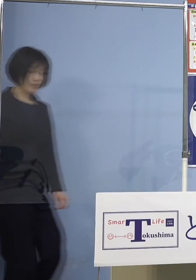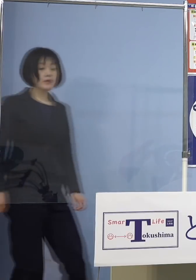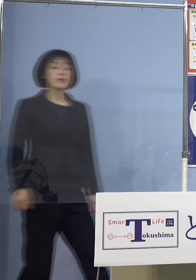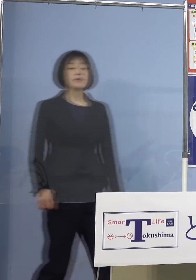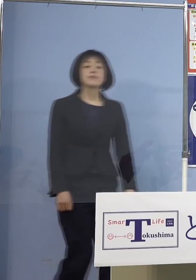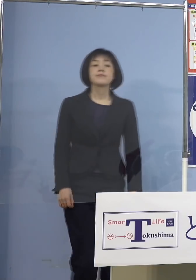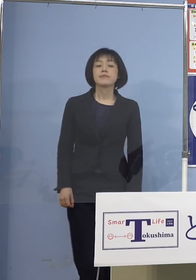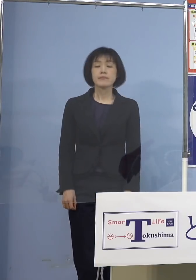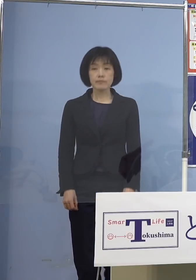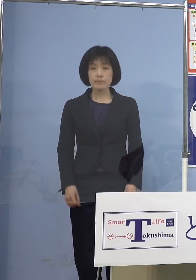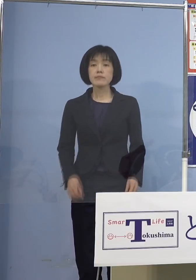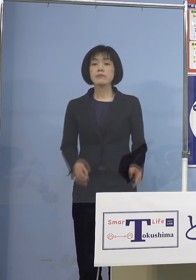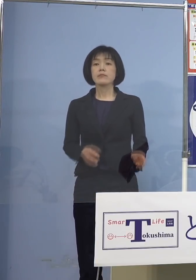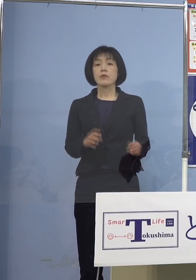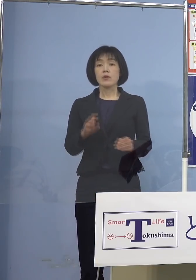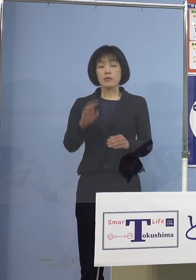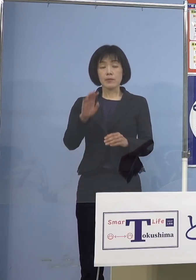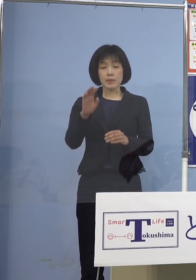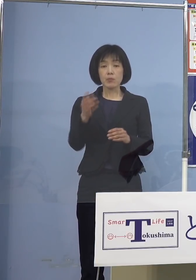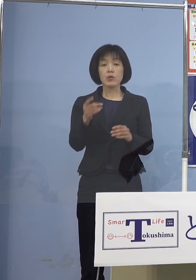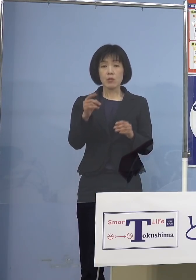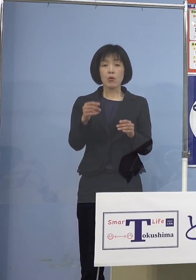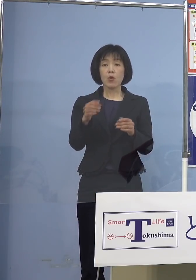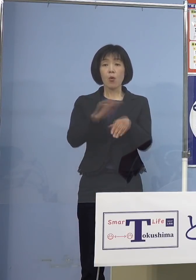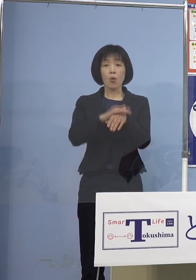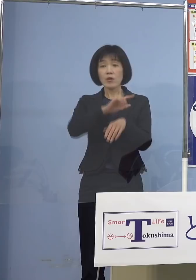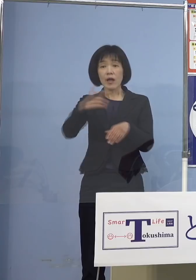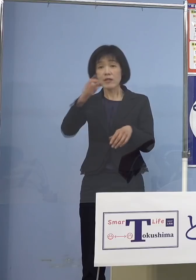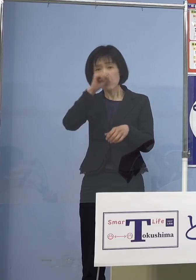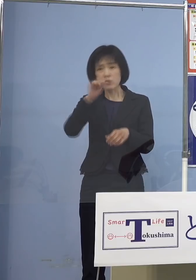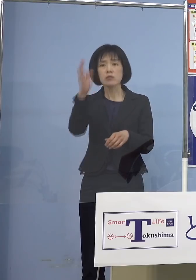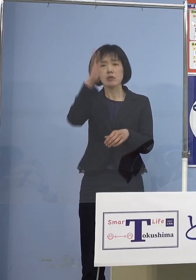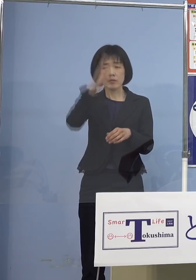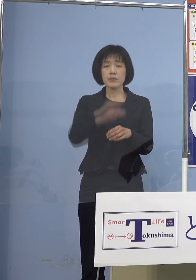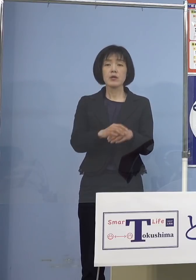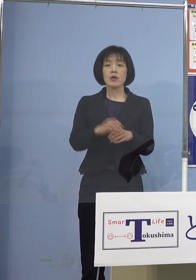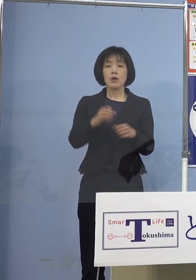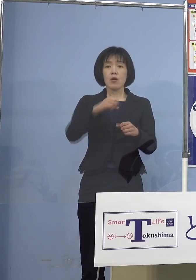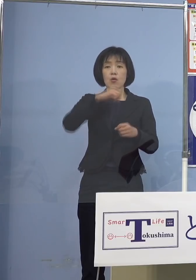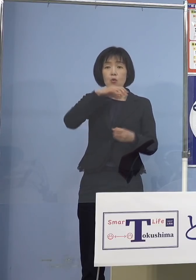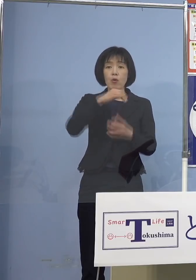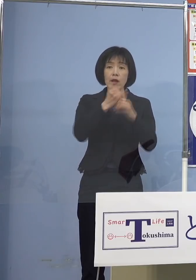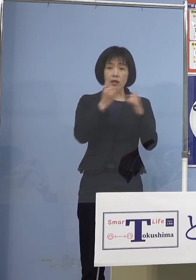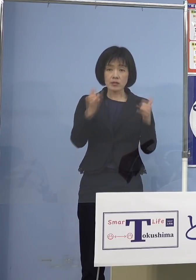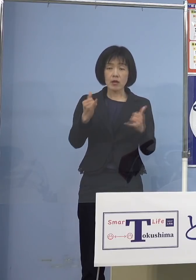確かに高齢者の方 あるいは既往症のある方にとってみると